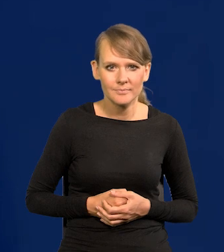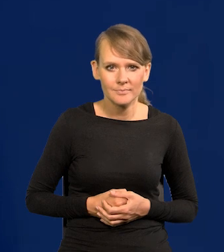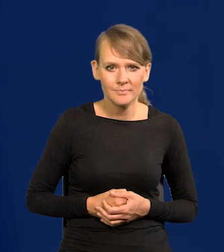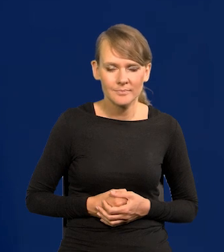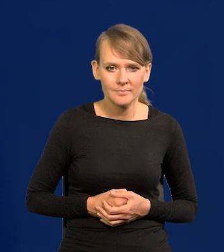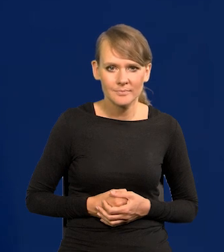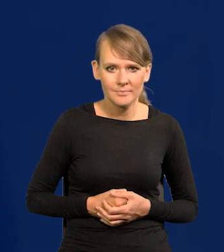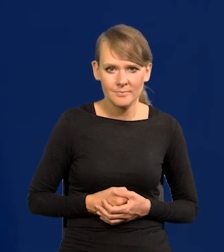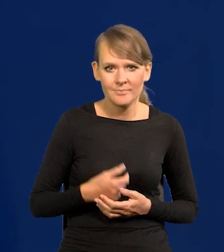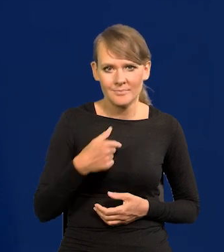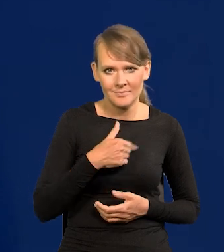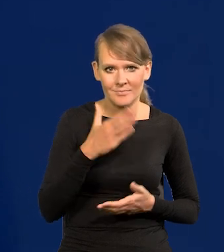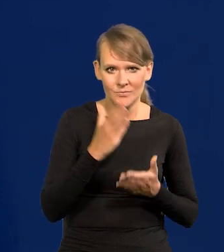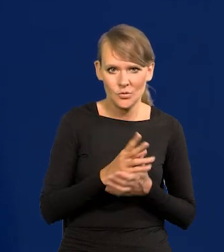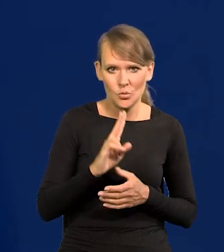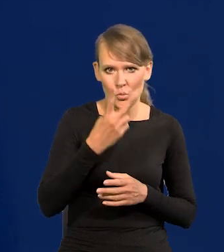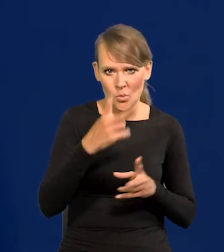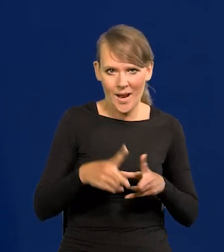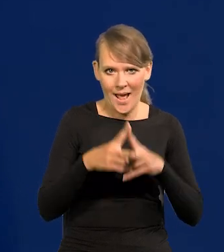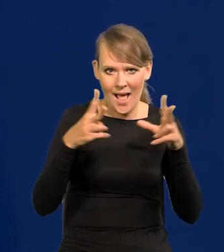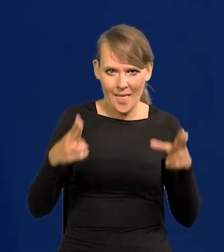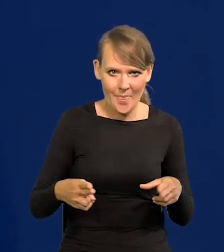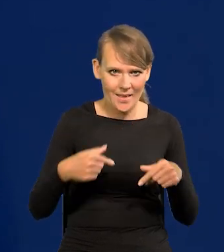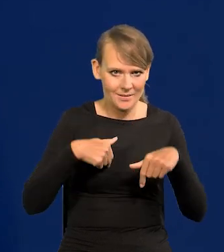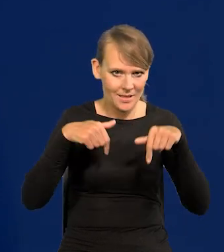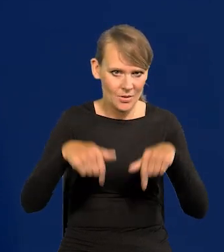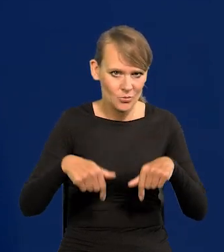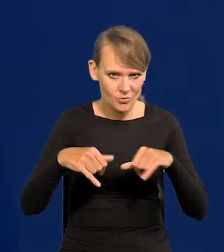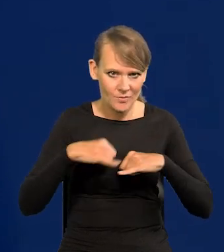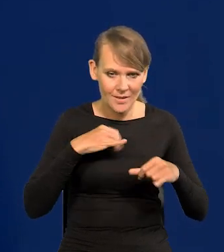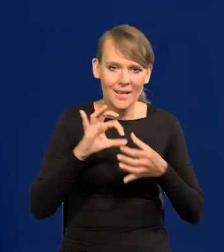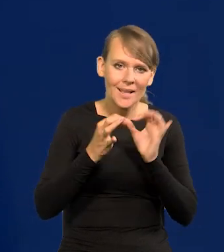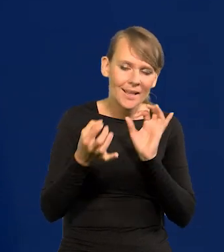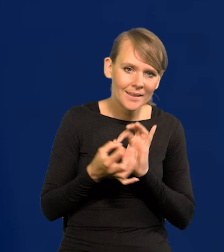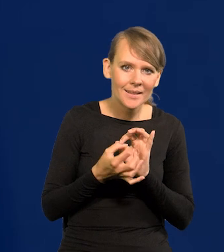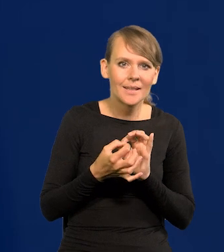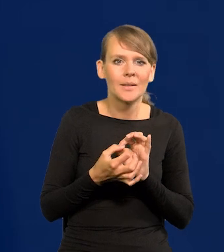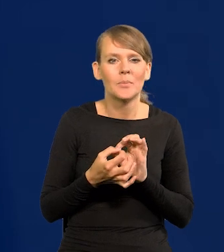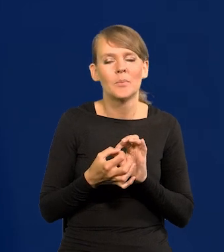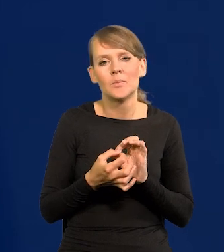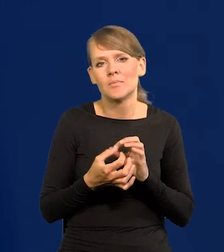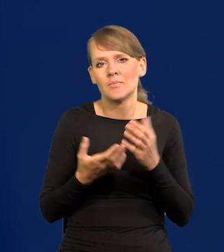To jest moja druga kadencja, proszę Państwa. Gdyby coś było krytycznego, co mógłbym powiedzieć o tym,